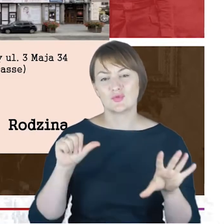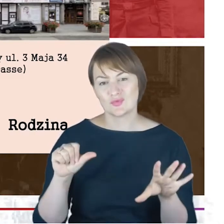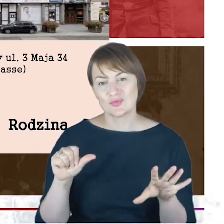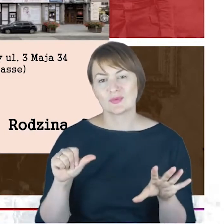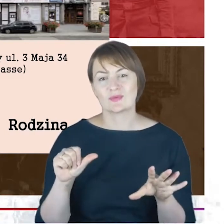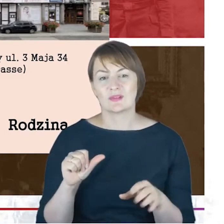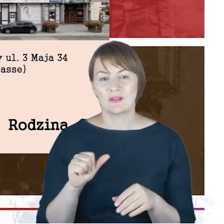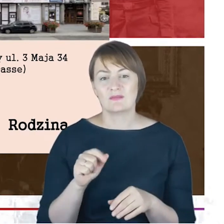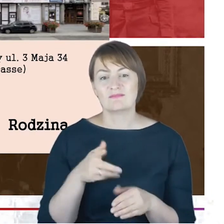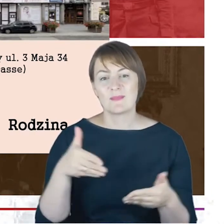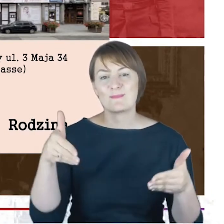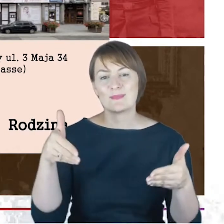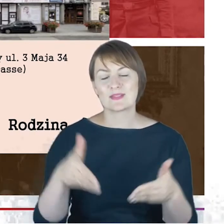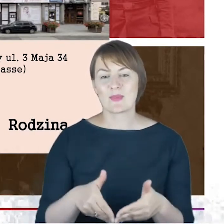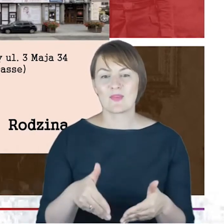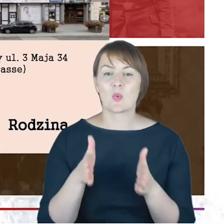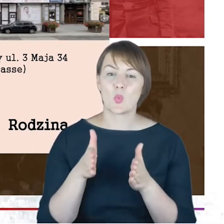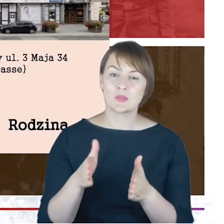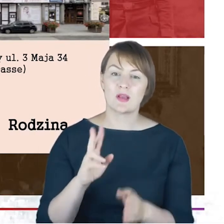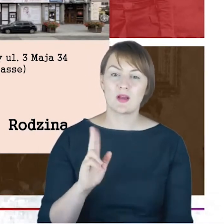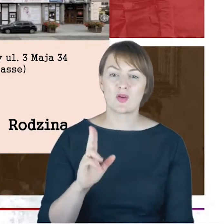na Kozielskiej została pochowana.